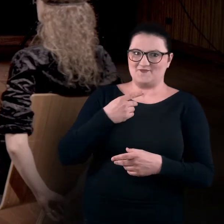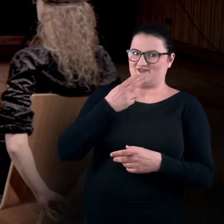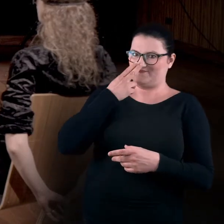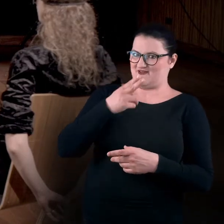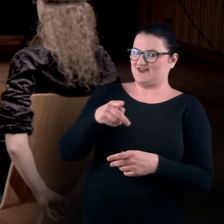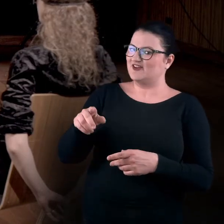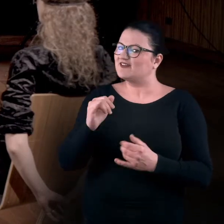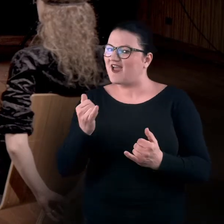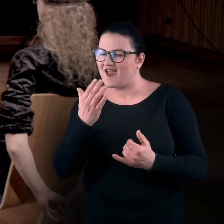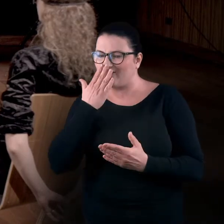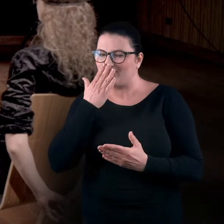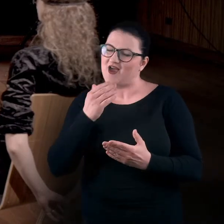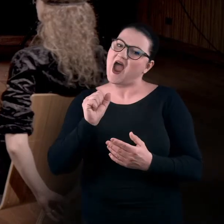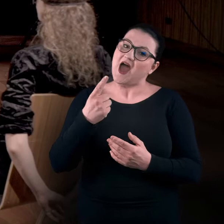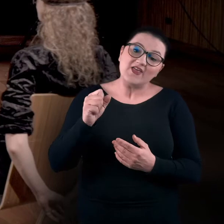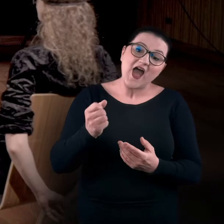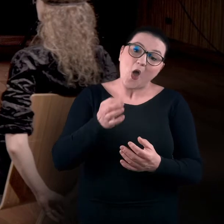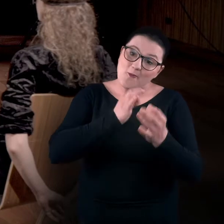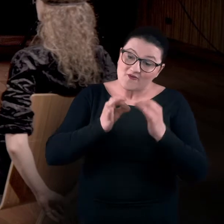Ada, opisałabyś, w jaki sposób jest ułożone twoje ciało?